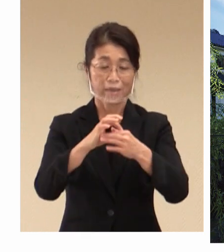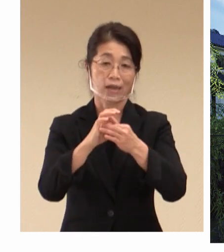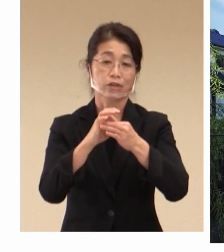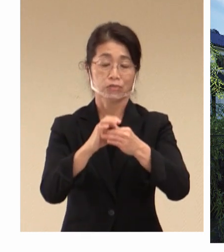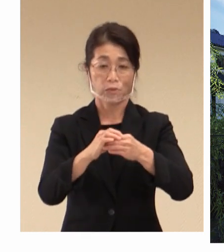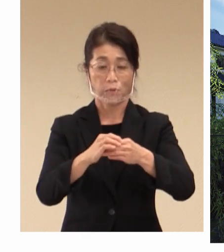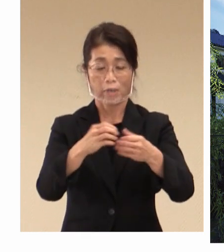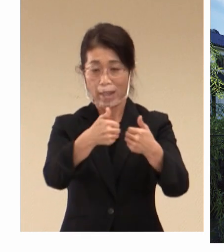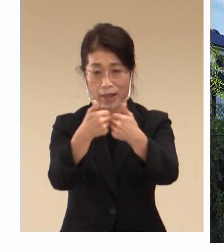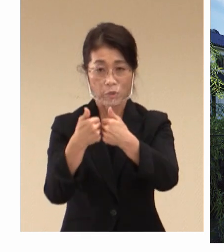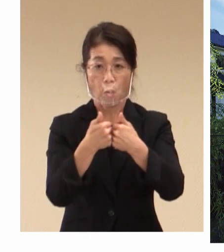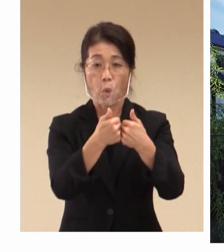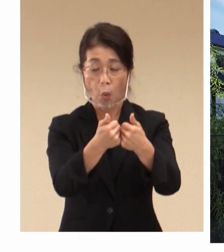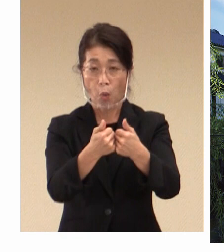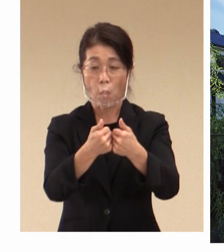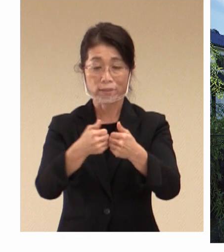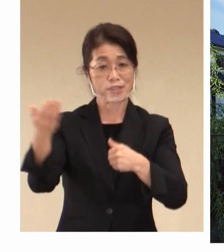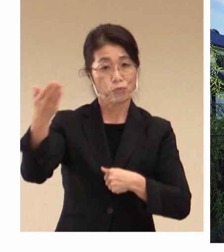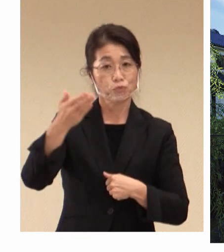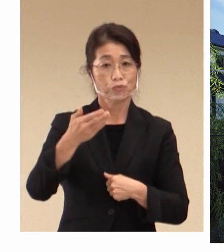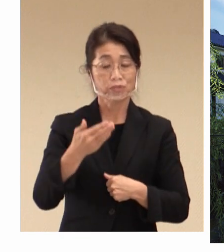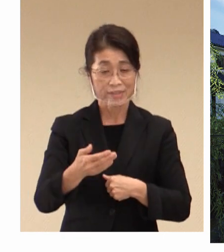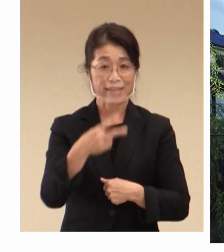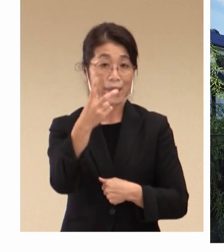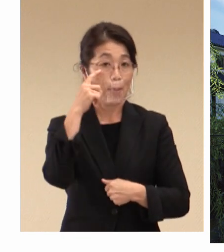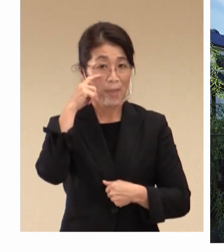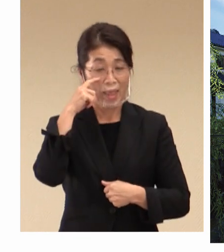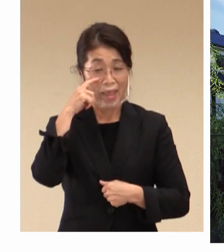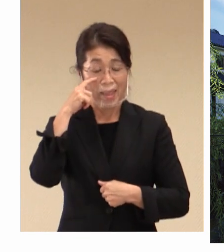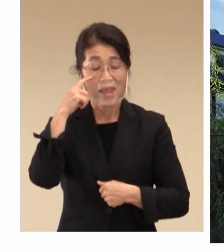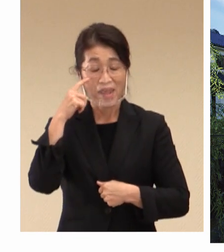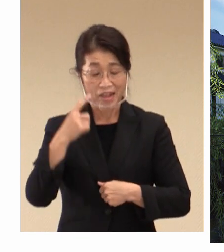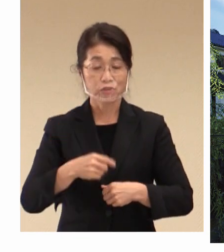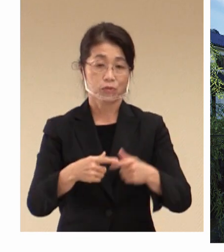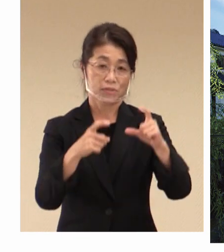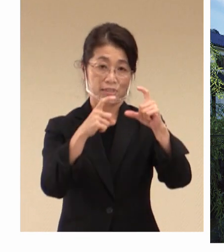引き続きまして、2回目の G7閣僚会合の